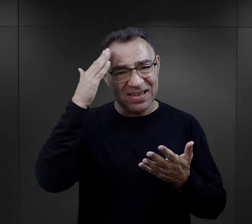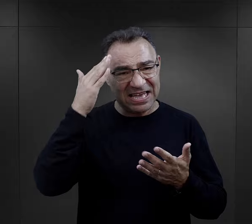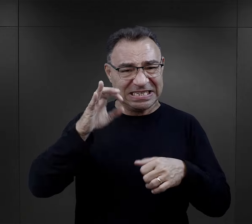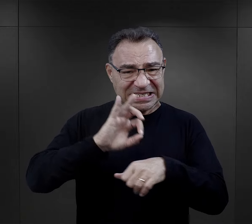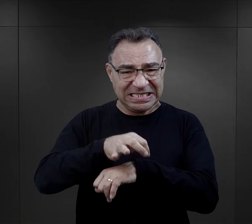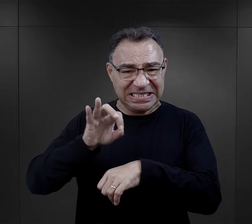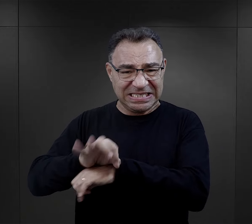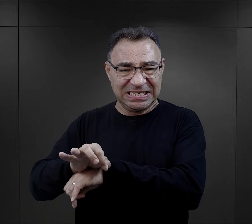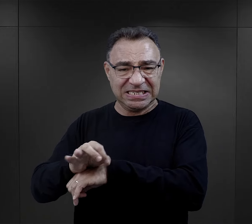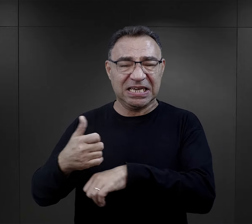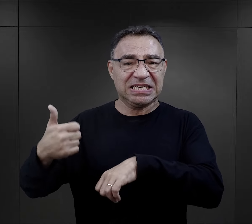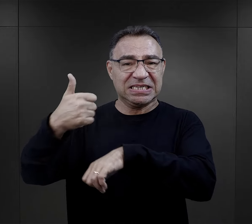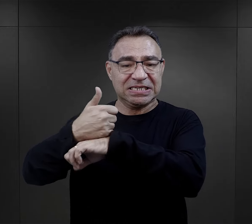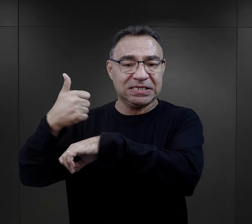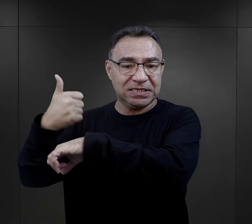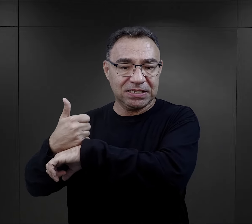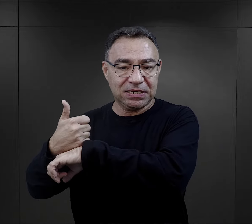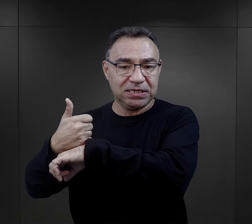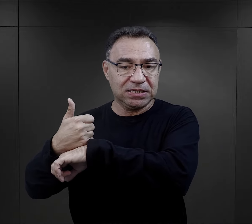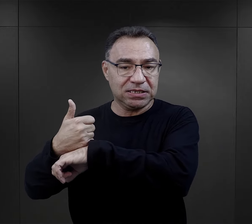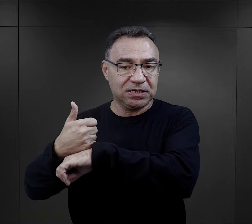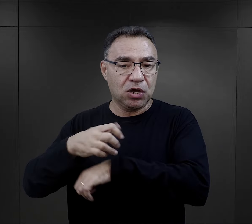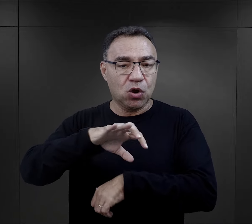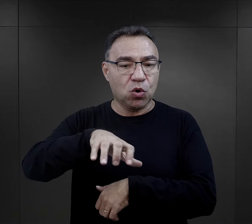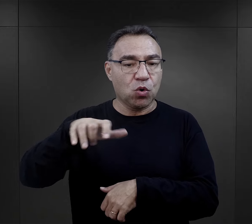W związku z tym ta brutalność więźniów funkcyjnych